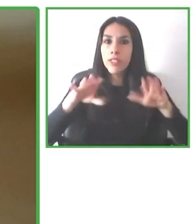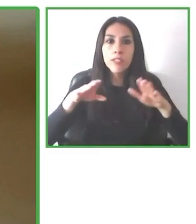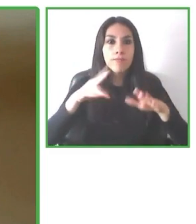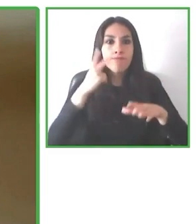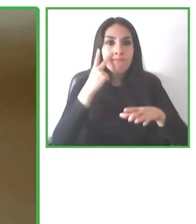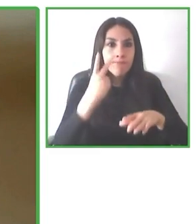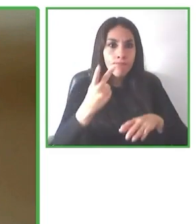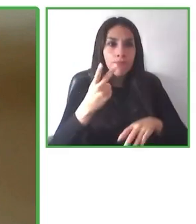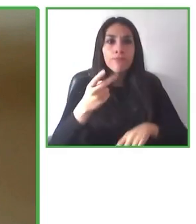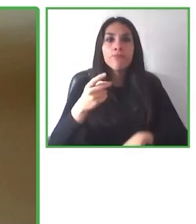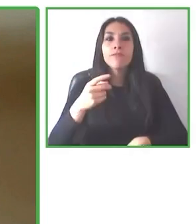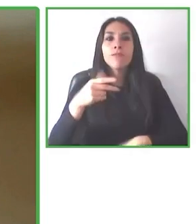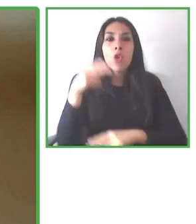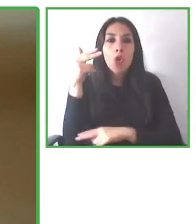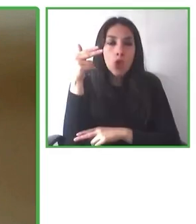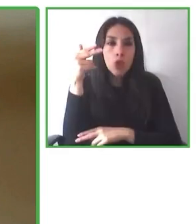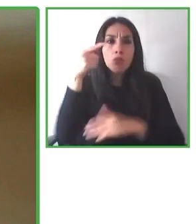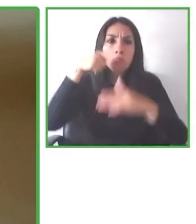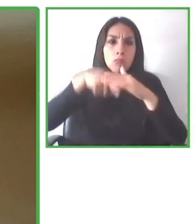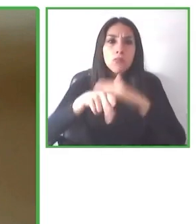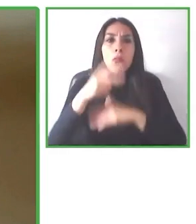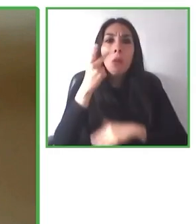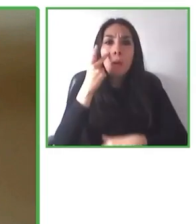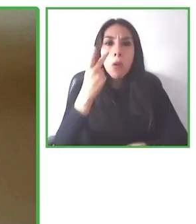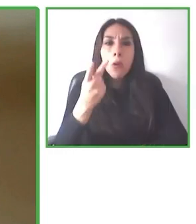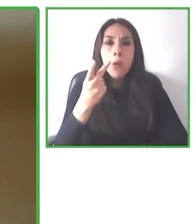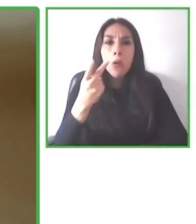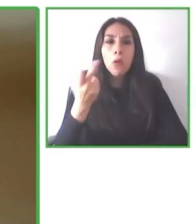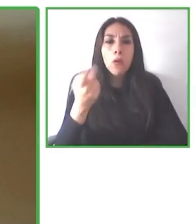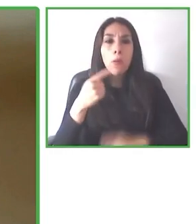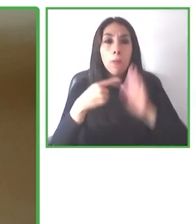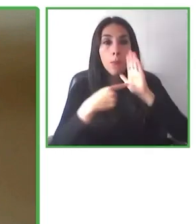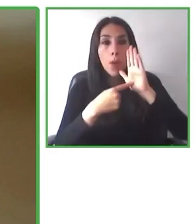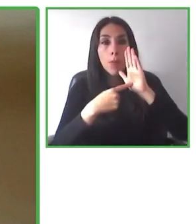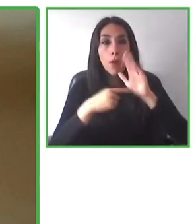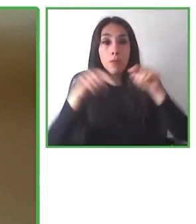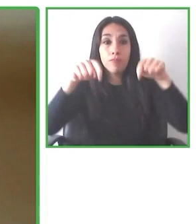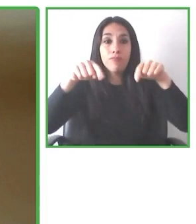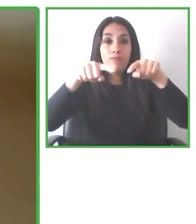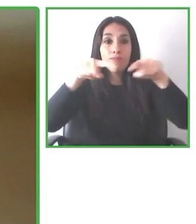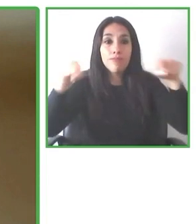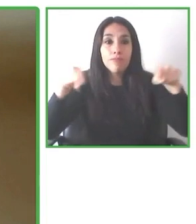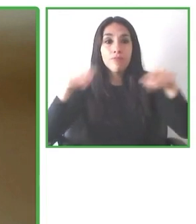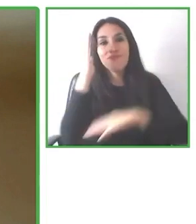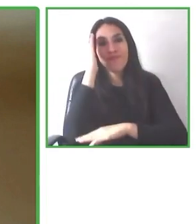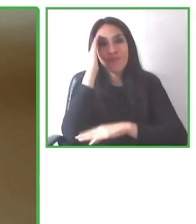También nosotros les pedimos a las personas para entender mejor ¿cierto? Que se construyan su perfil de accesibilidad.